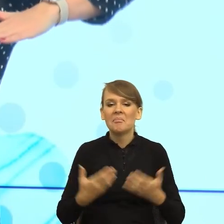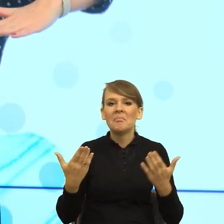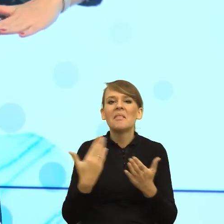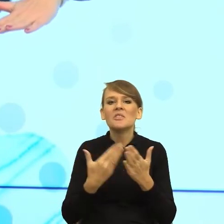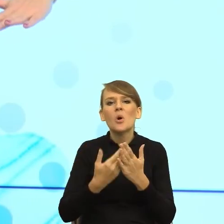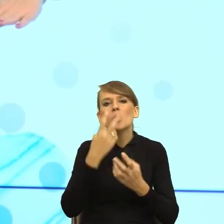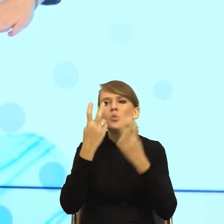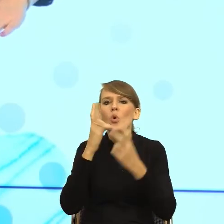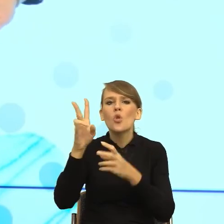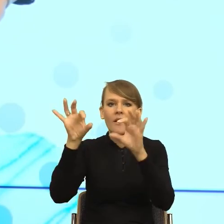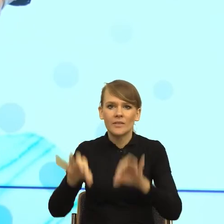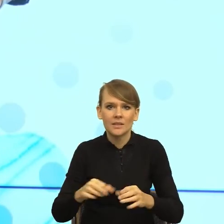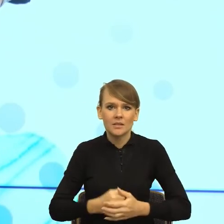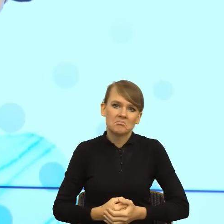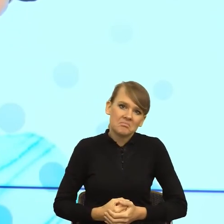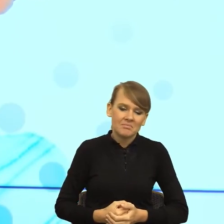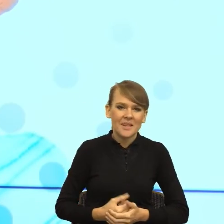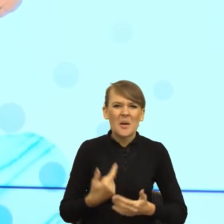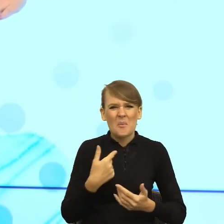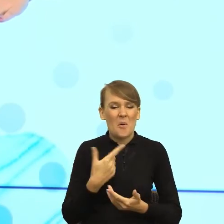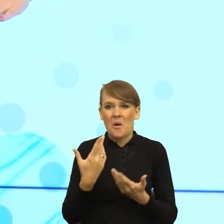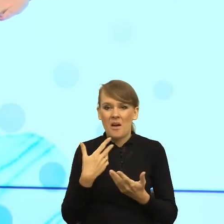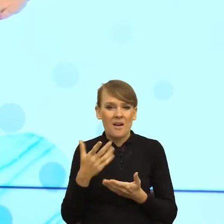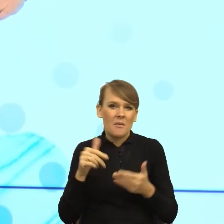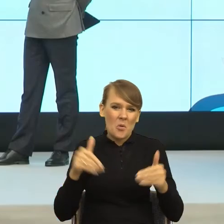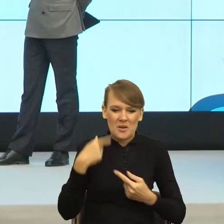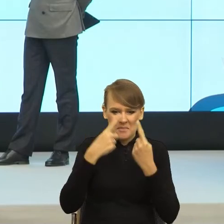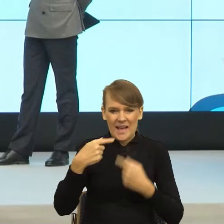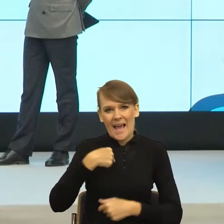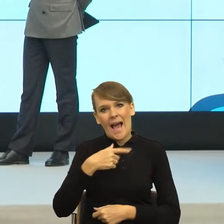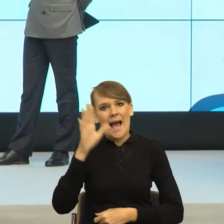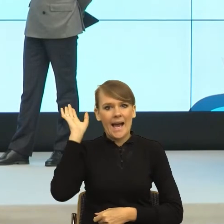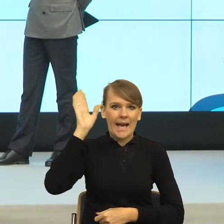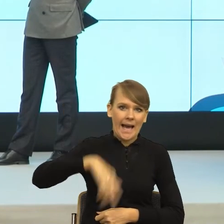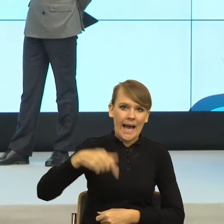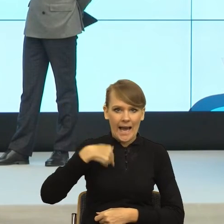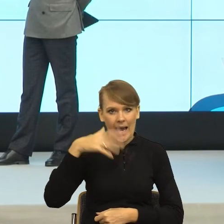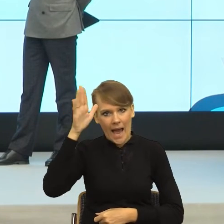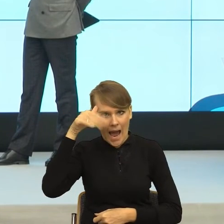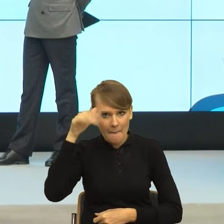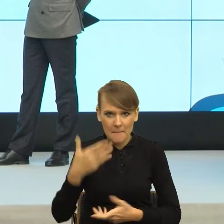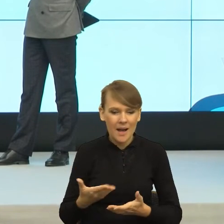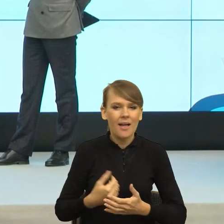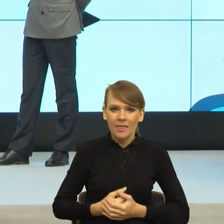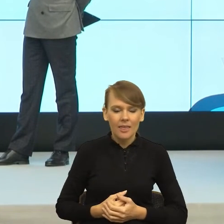że uderzyłam się, bo jestem gapa... Dziadowski próg. Albo dziadowski próg. Natomiast mogę zrzucić odpowiedzialność na kogoś innego.